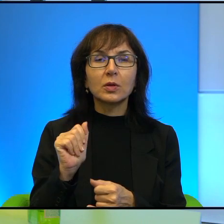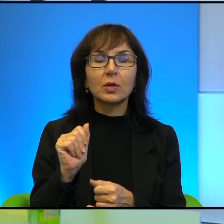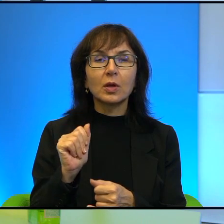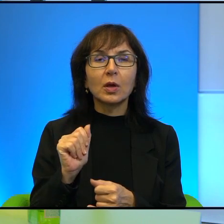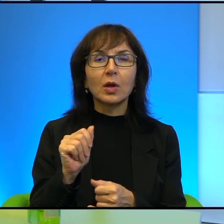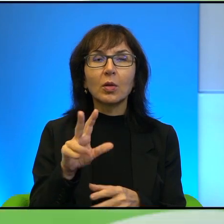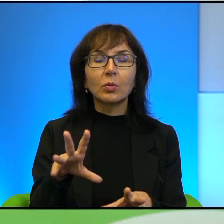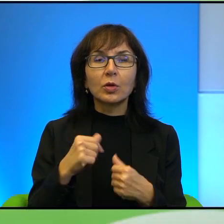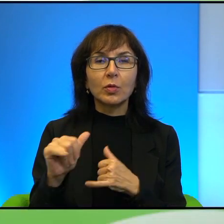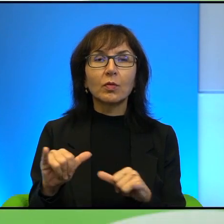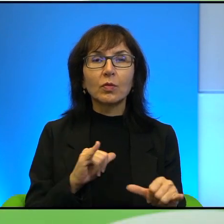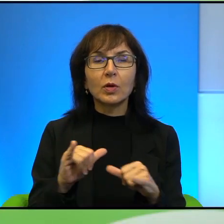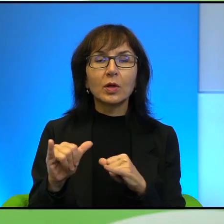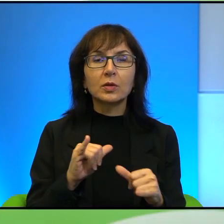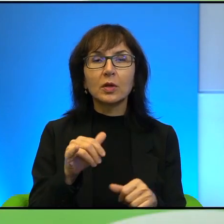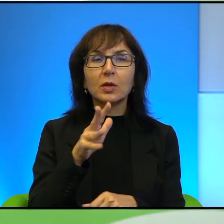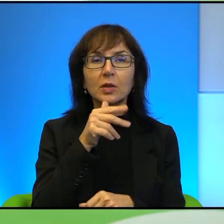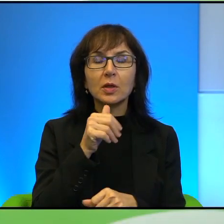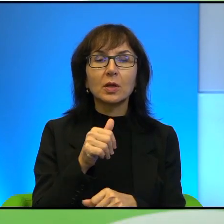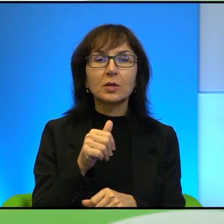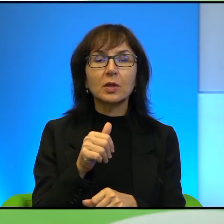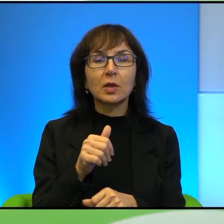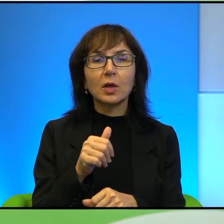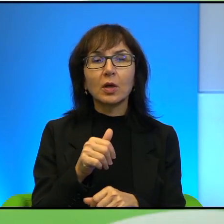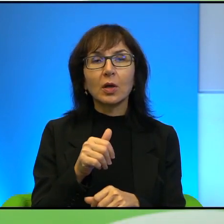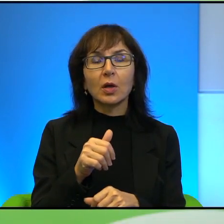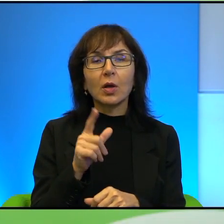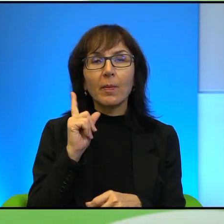stanie, ale są takie tendencje, też Pan o tym pisze, że, że oni bardzo mają